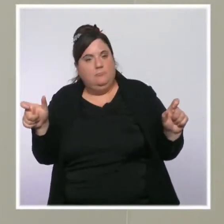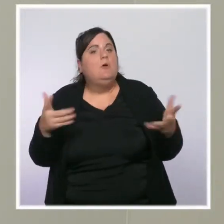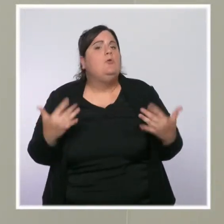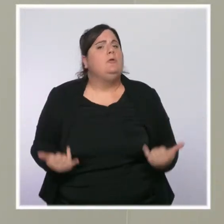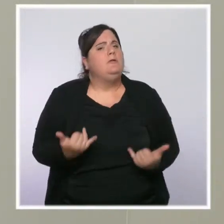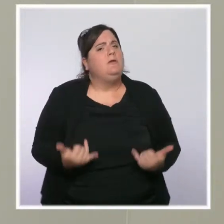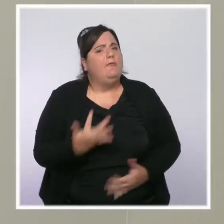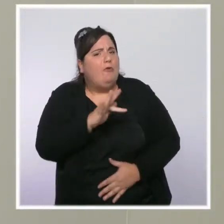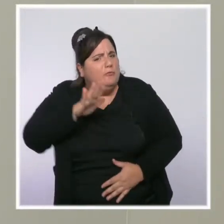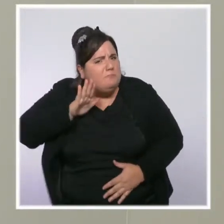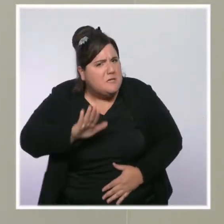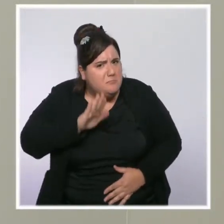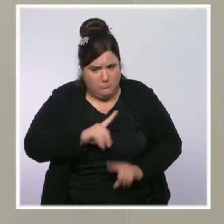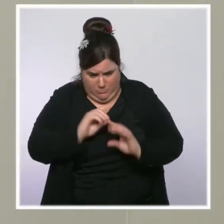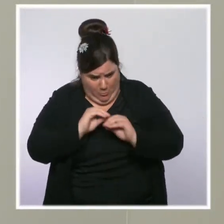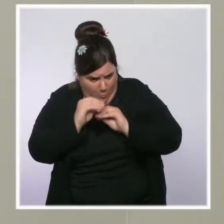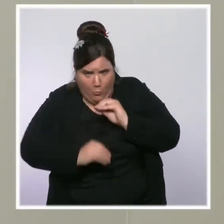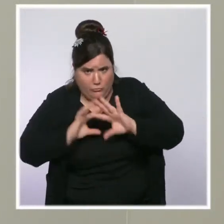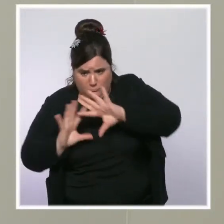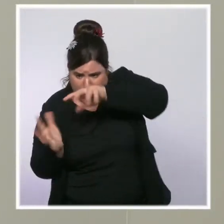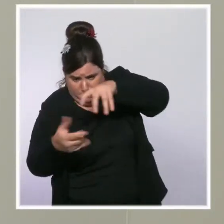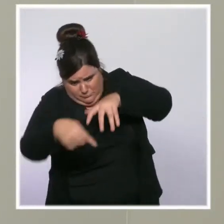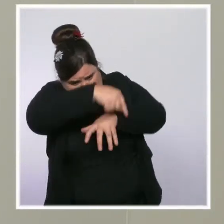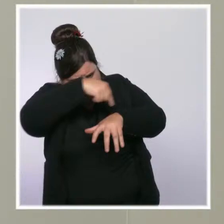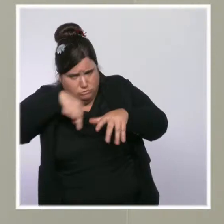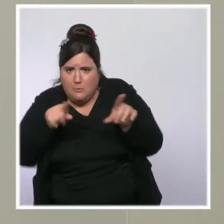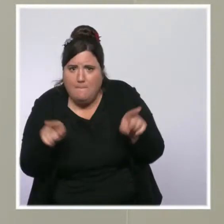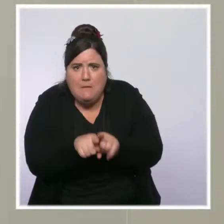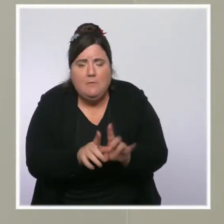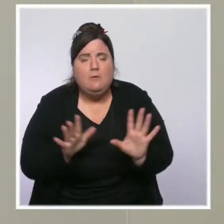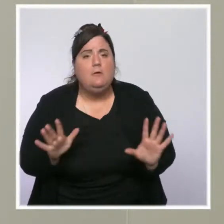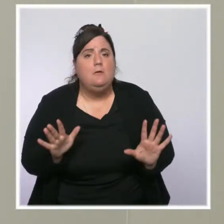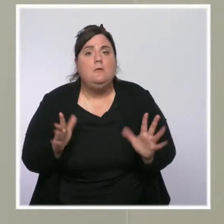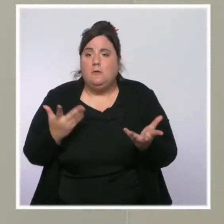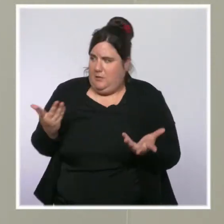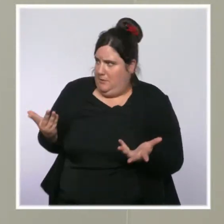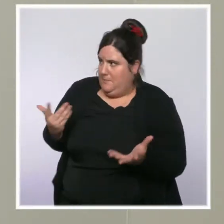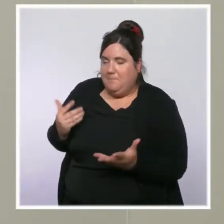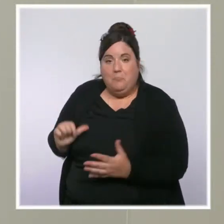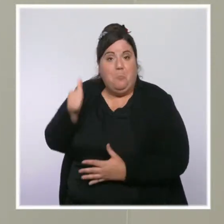que nous avons travaillé et travaillons à des mesures supplémentaires, et que le Premier ministre aura l'occasion de s'exprimer dans les jours à venir.